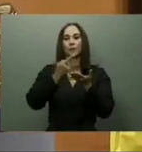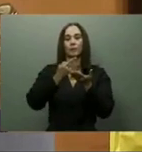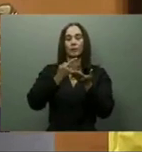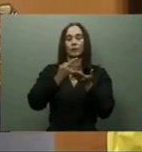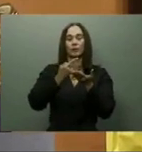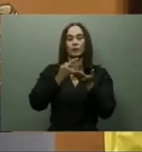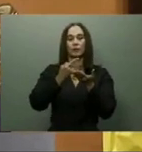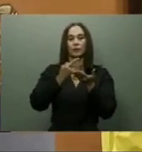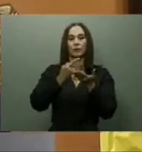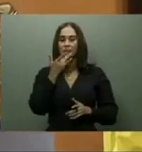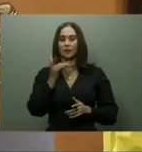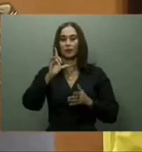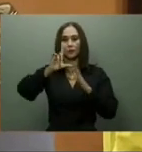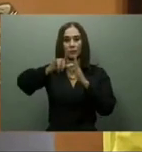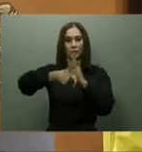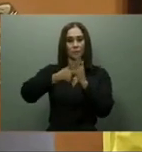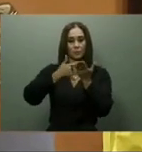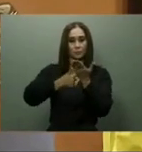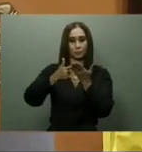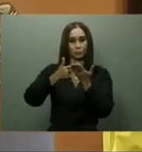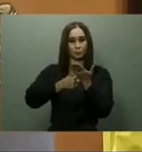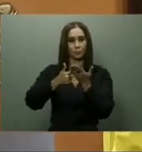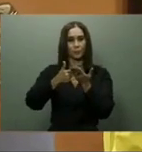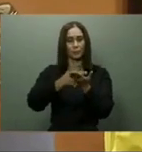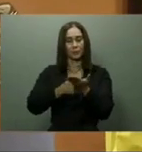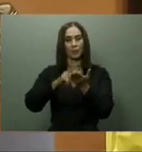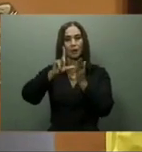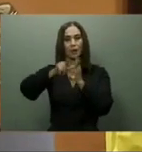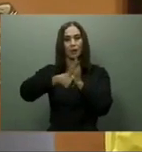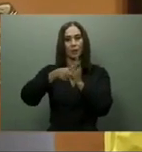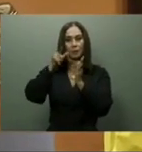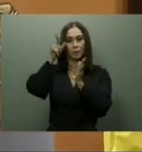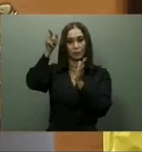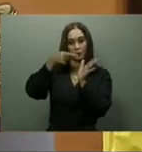El presidente cumplió con la entrega del Hospital Padre Billini en el pasado mes de